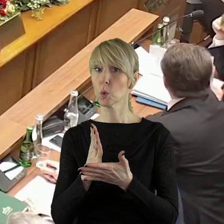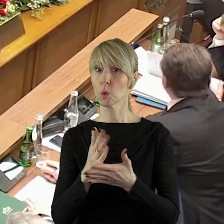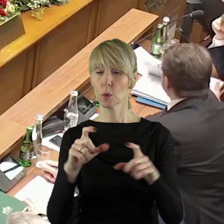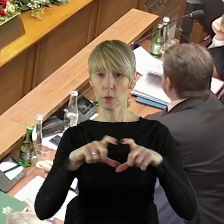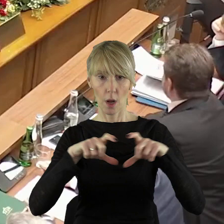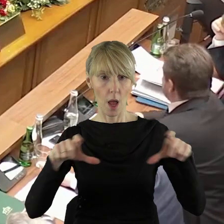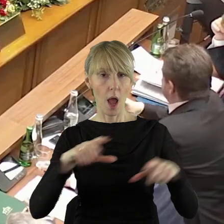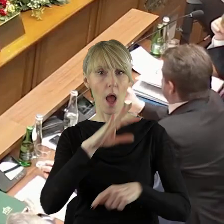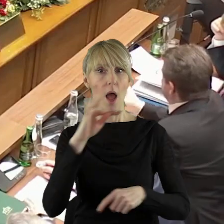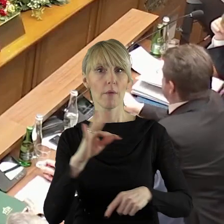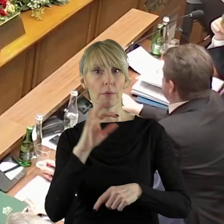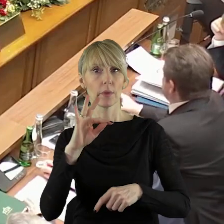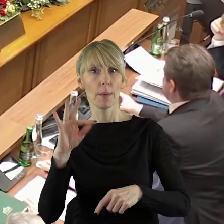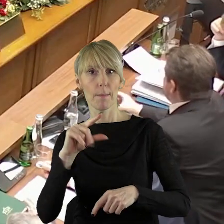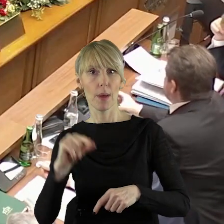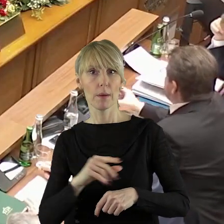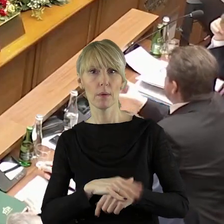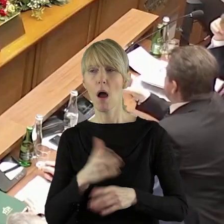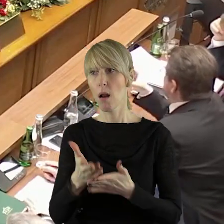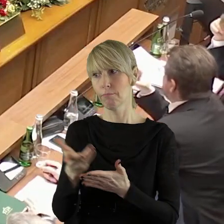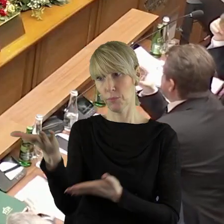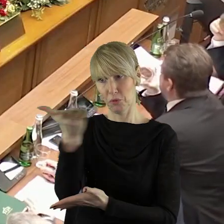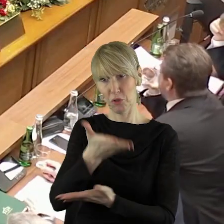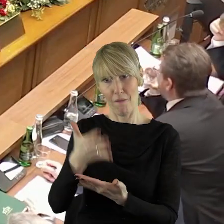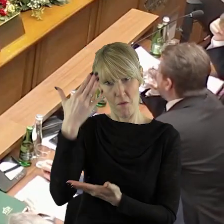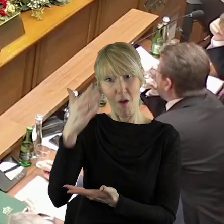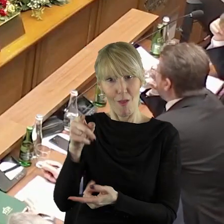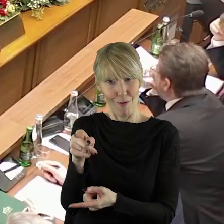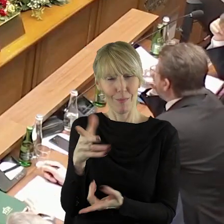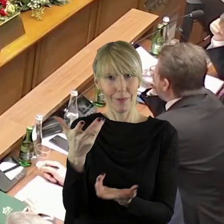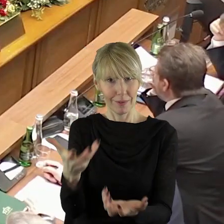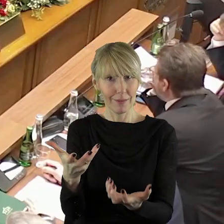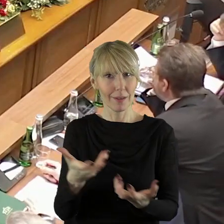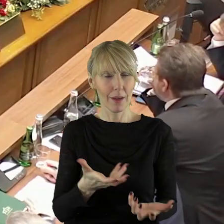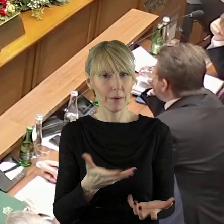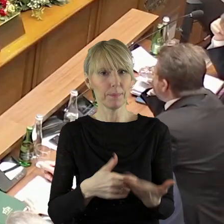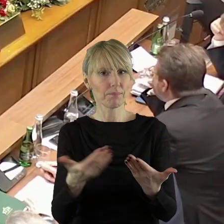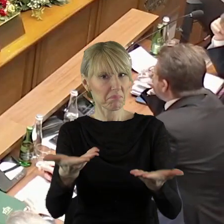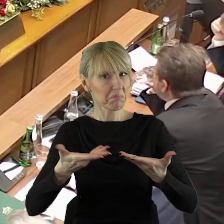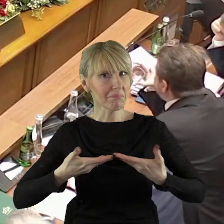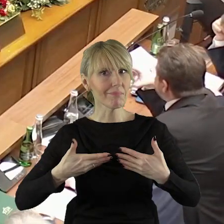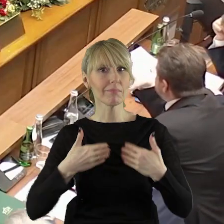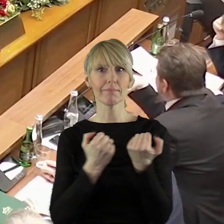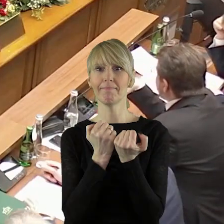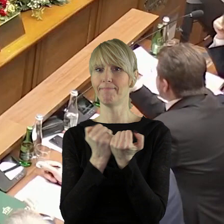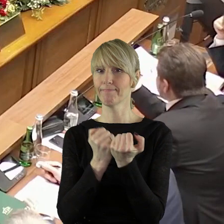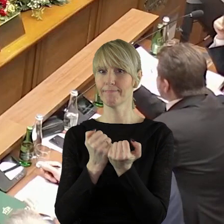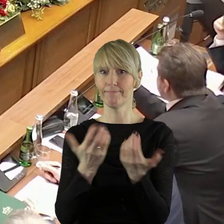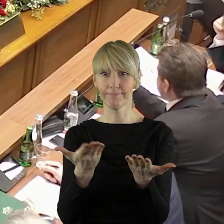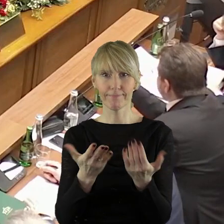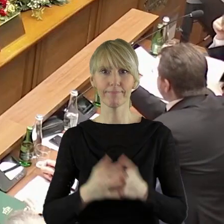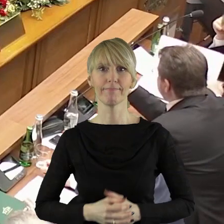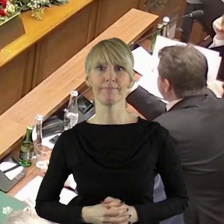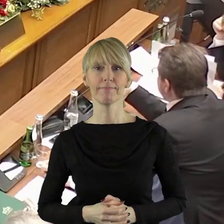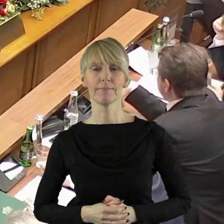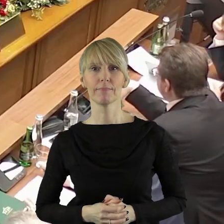Państwo mają na urządzeniach FTP, ale myślę, że woleliby państwo radni dostać jednak